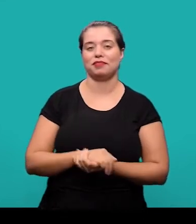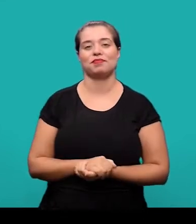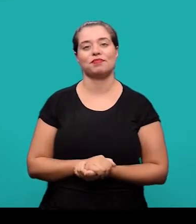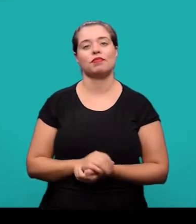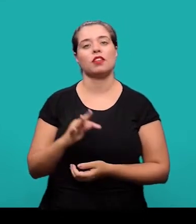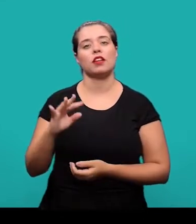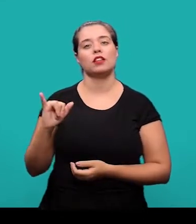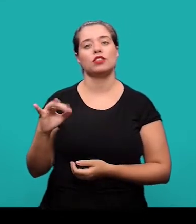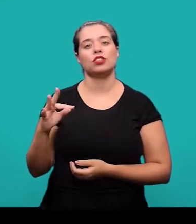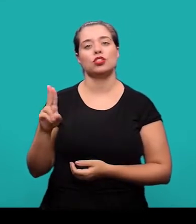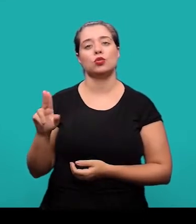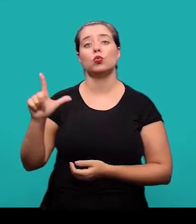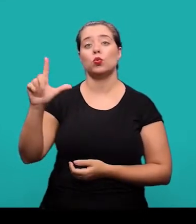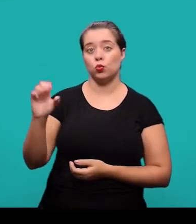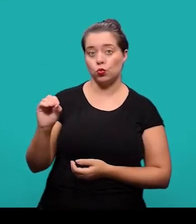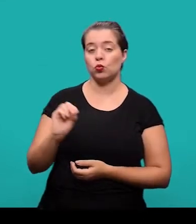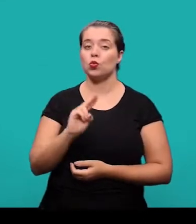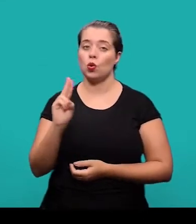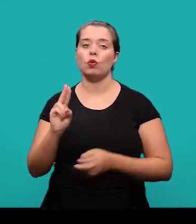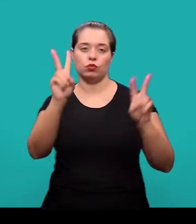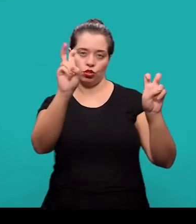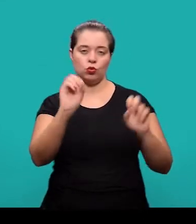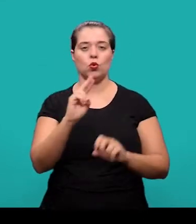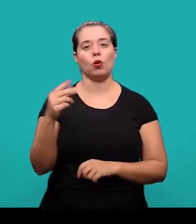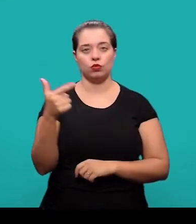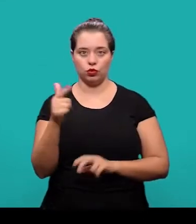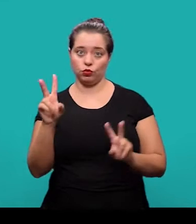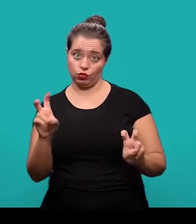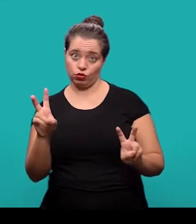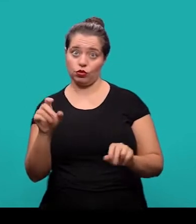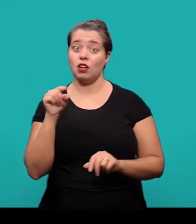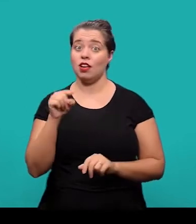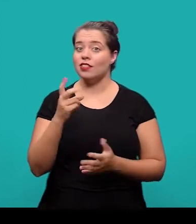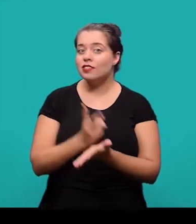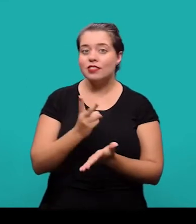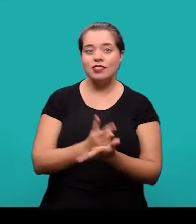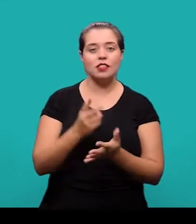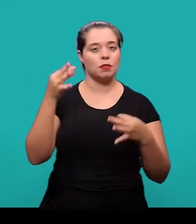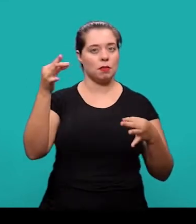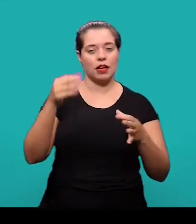O título e no caso de subtítulo, se houver, devem figurar na página de abertura do artigo